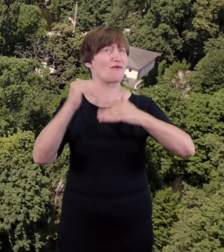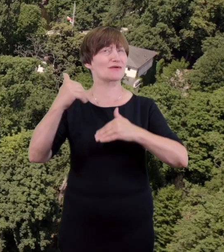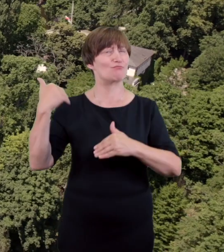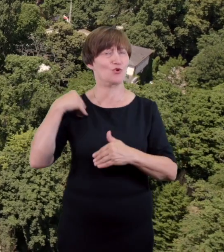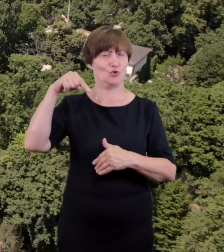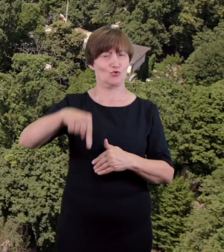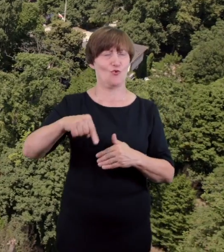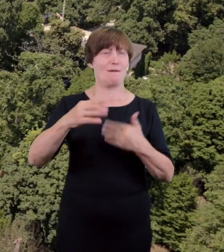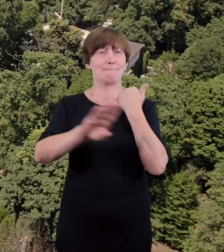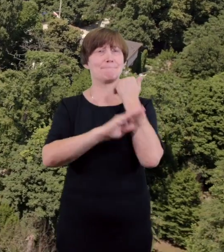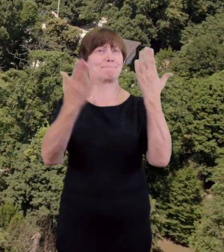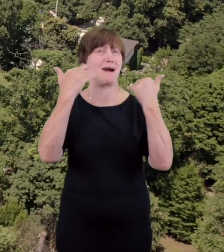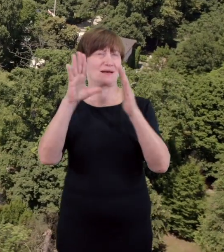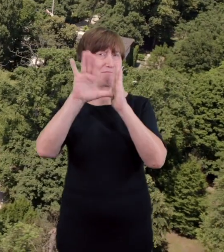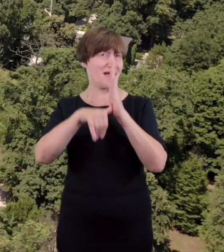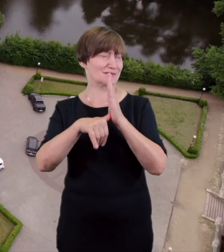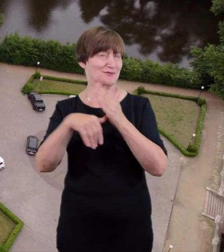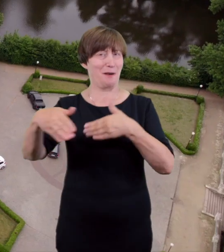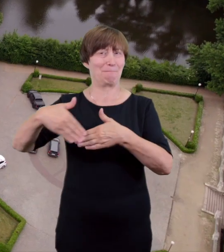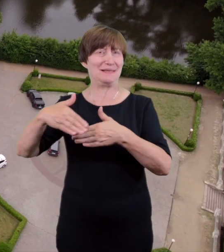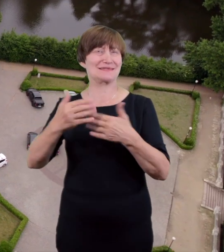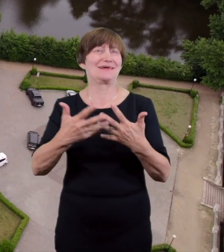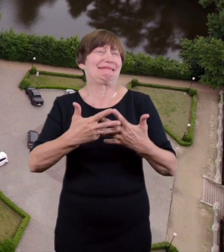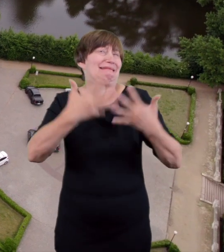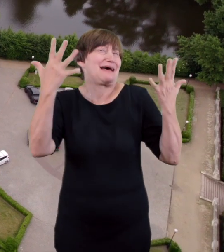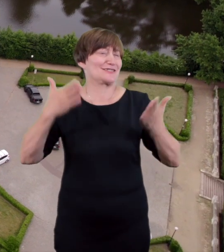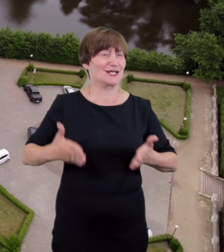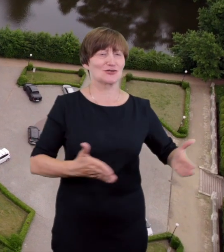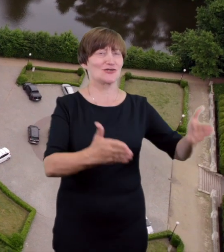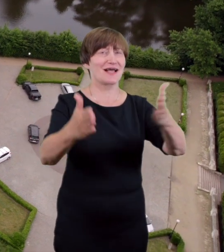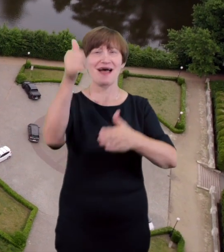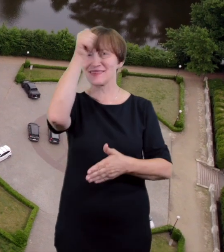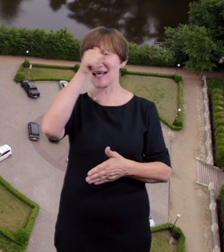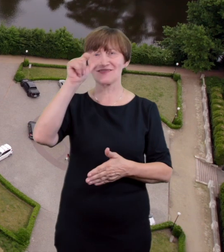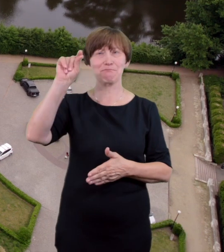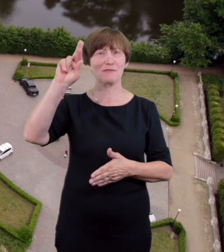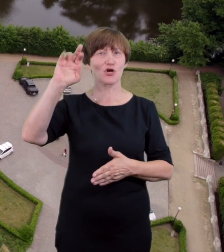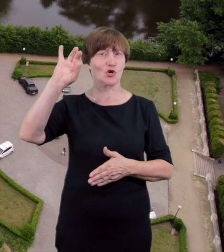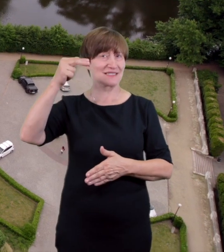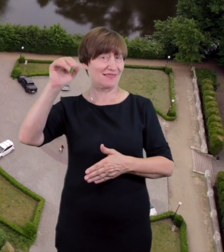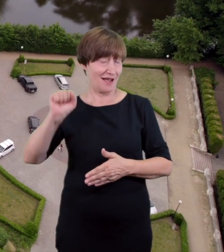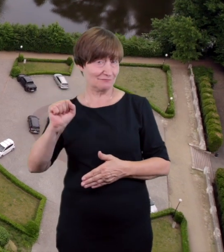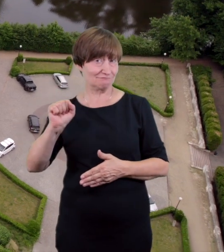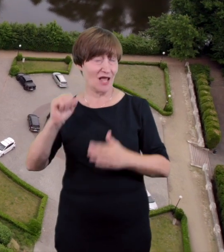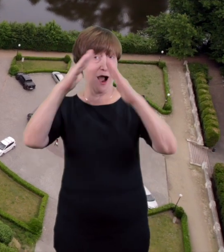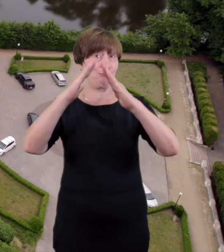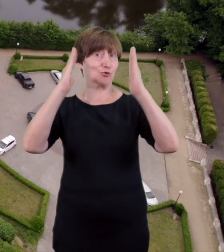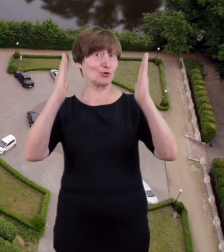ale kształtny harmonijny estetyczny i wesoły tak o pierwszym murowanym gmachu teatru nad Prosną pisano w 1900 roku w Gazecie Kaliskiej